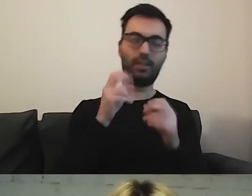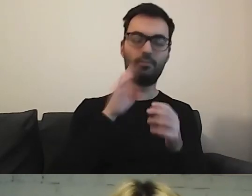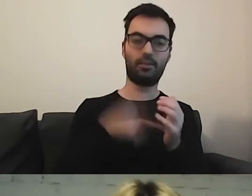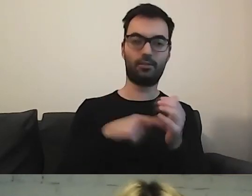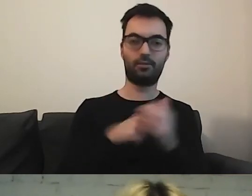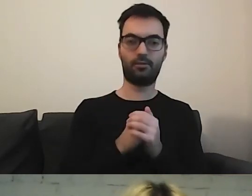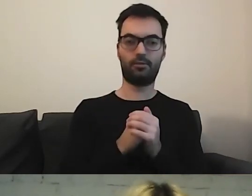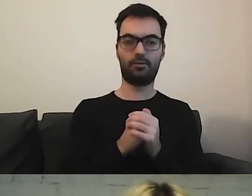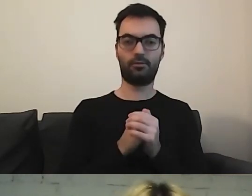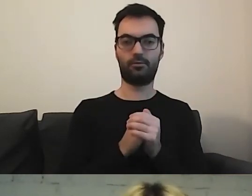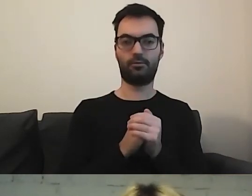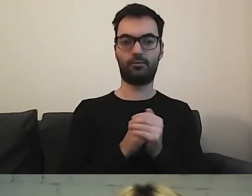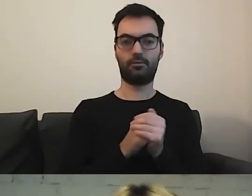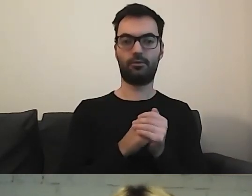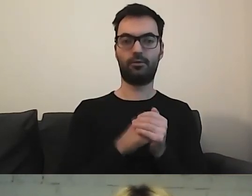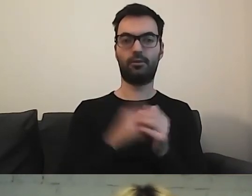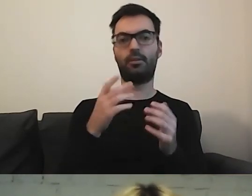W publikacjach zagranicznych